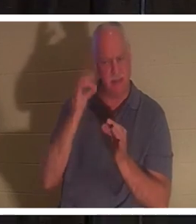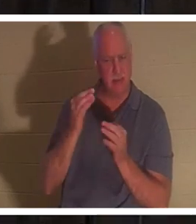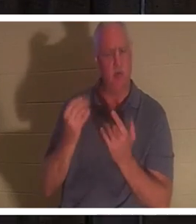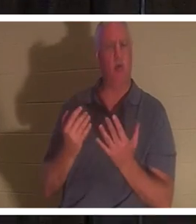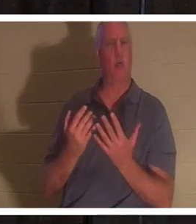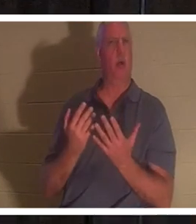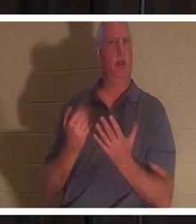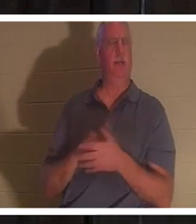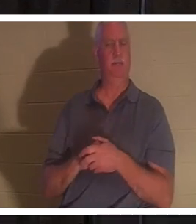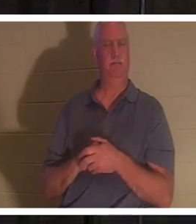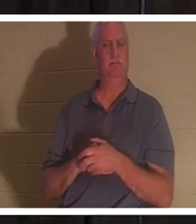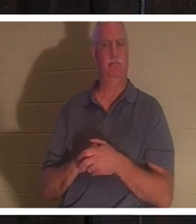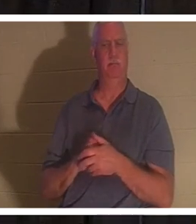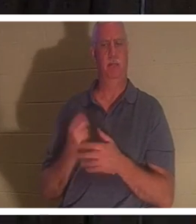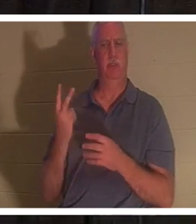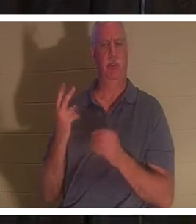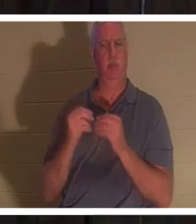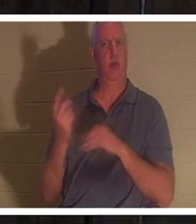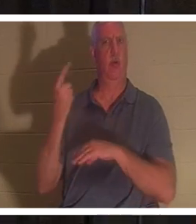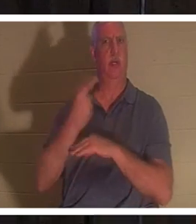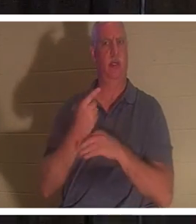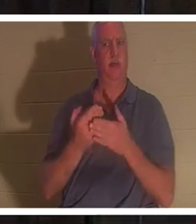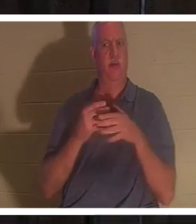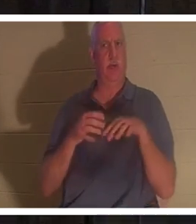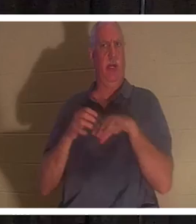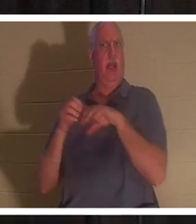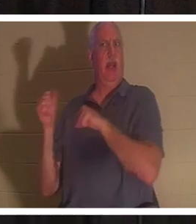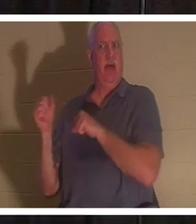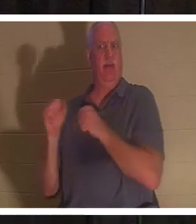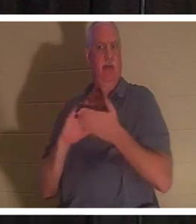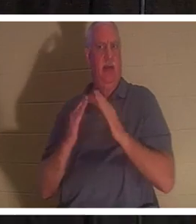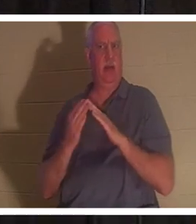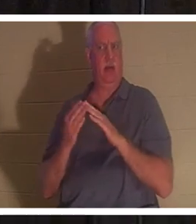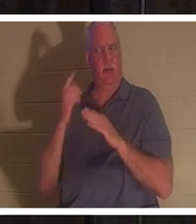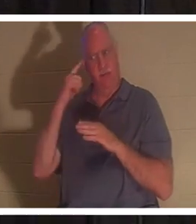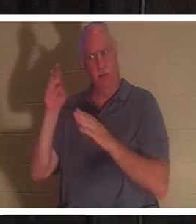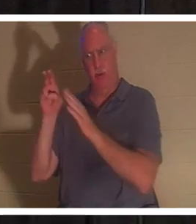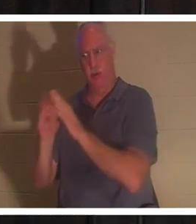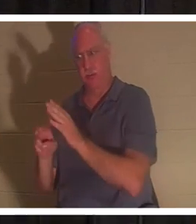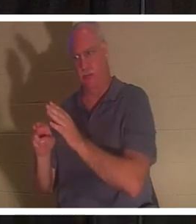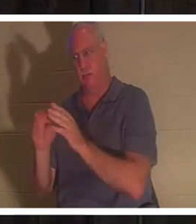무덤으로 떠나기까지 이틀을 더 기다렸다. 물론